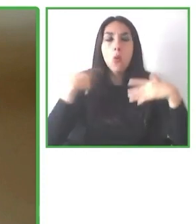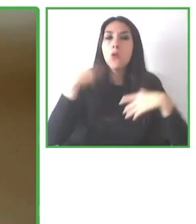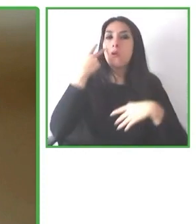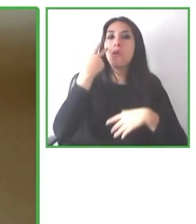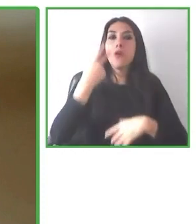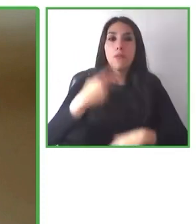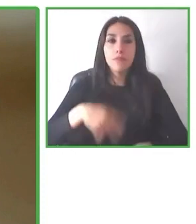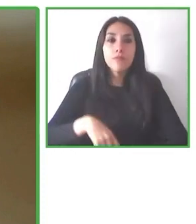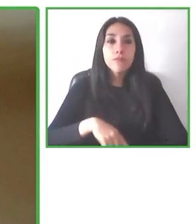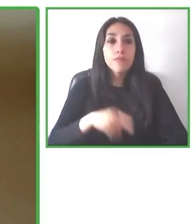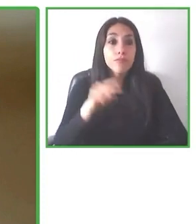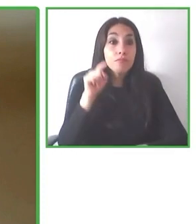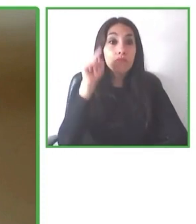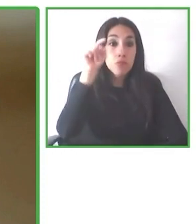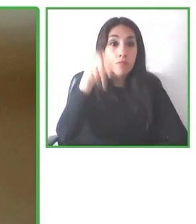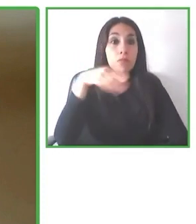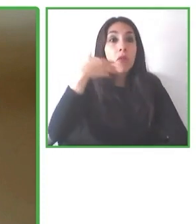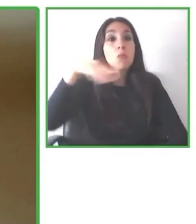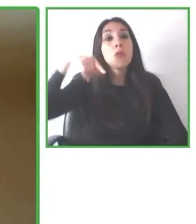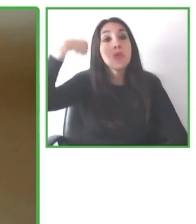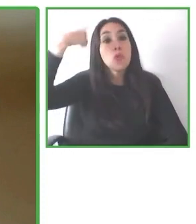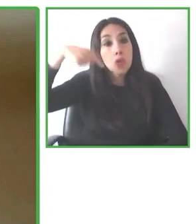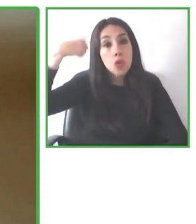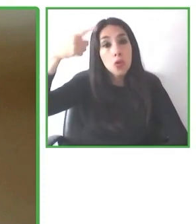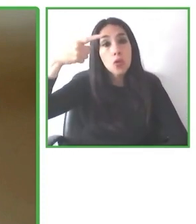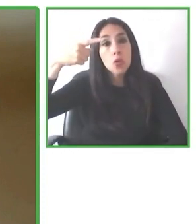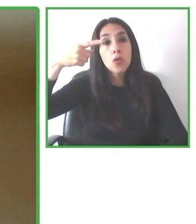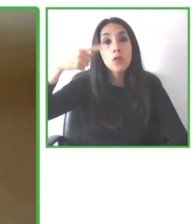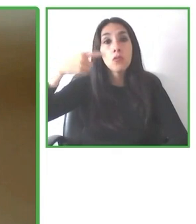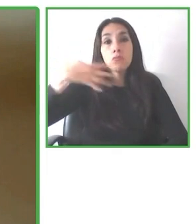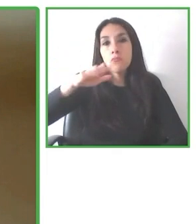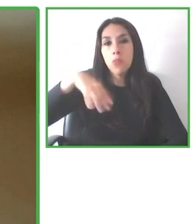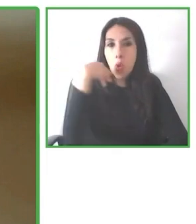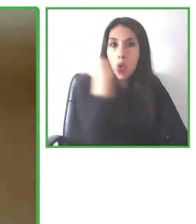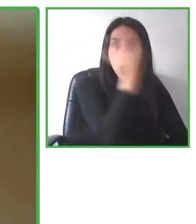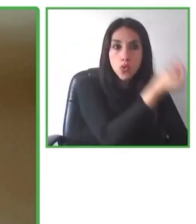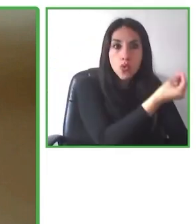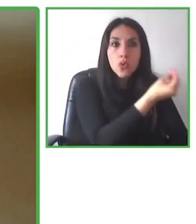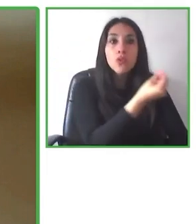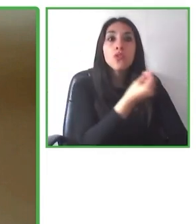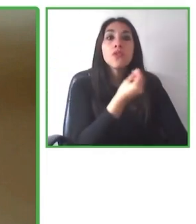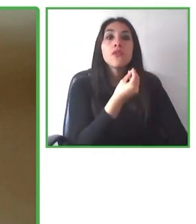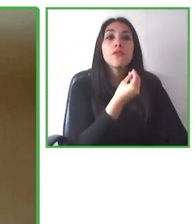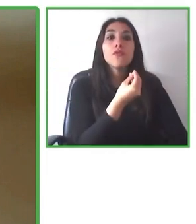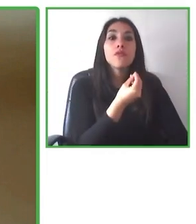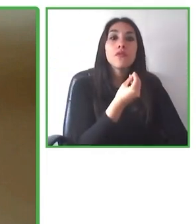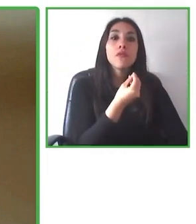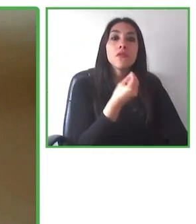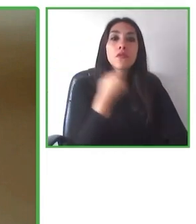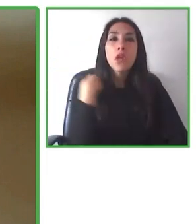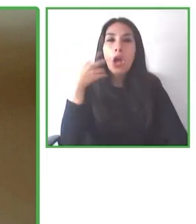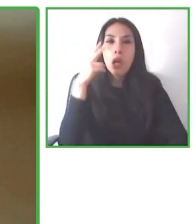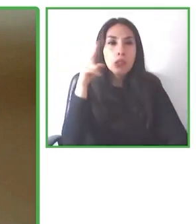Muchas personas llegan a los destinos, escogen en distintas plataformas que quieren